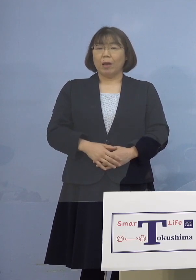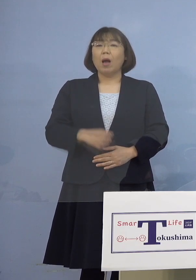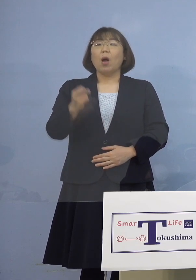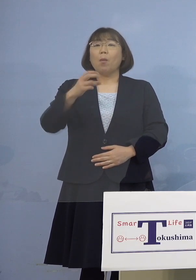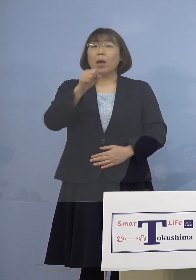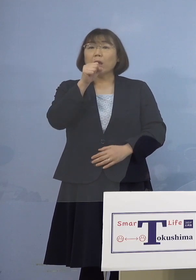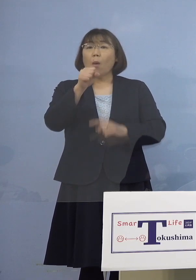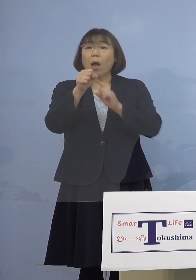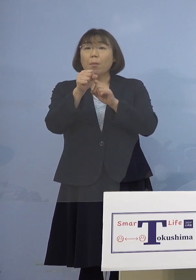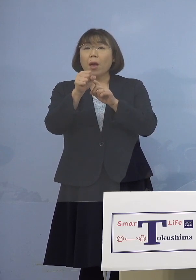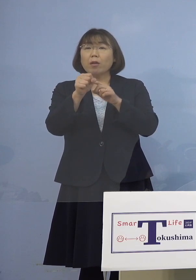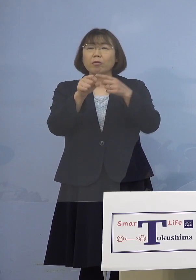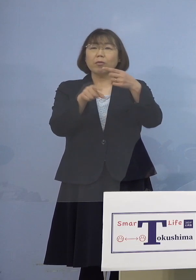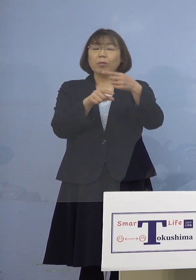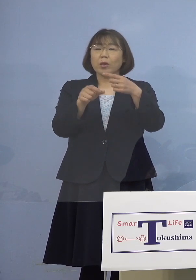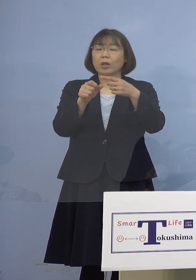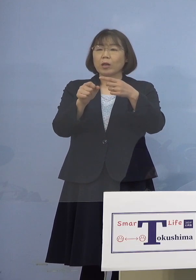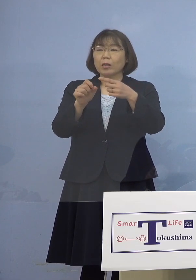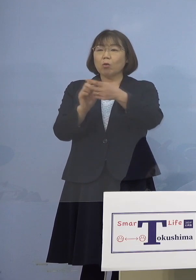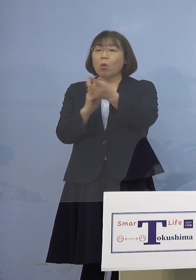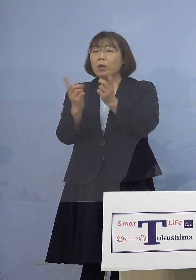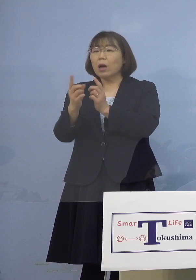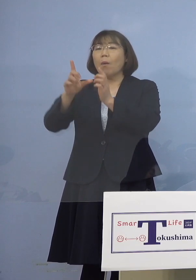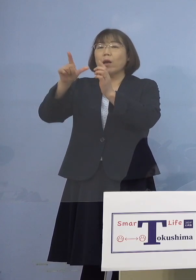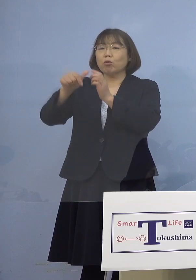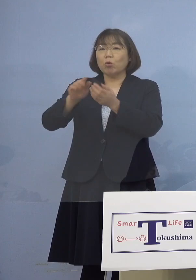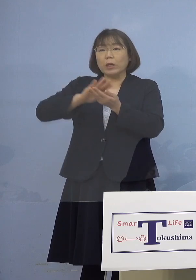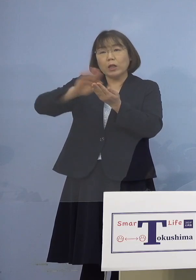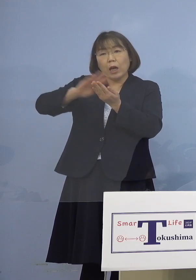お1人お1人変わる度に アルコール消毒する